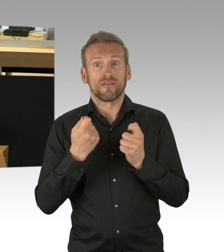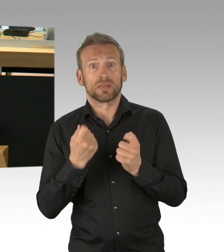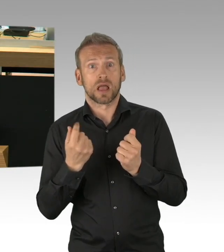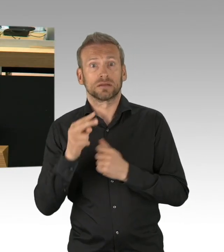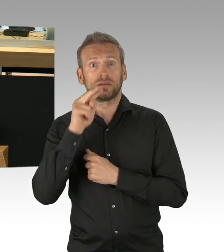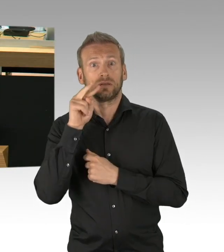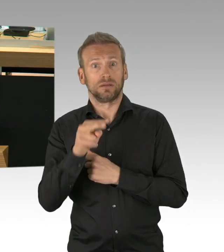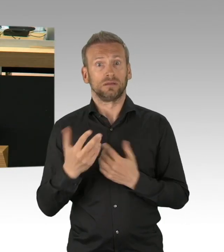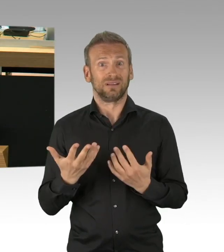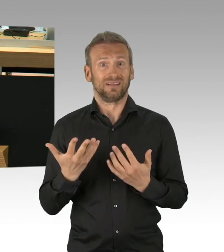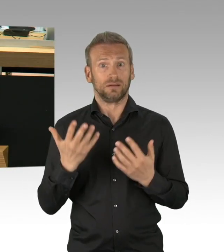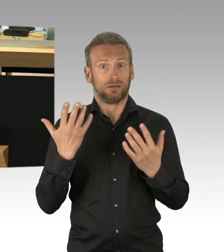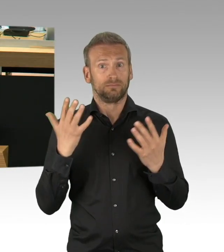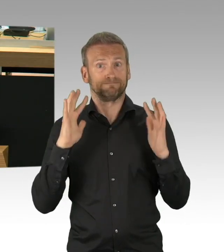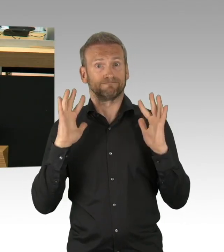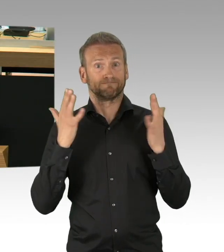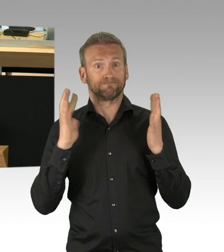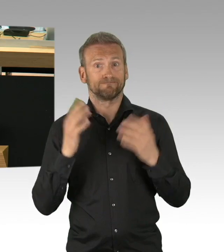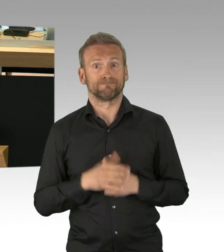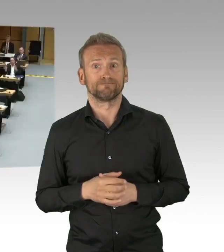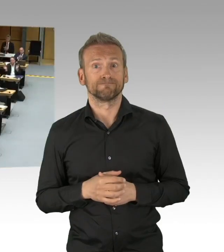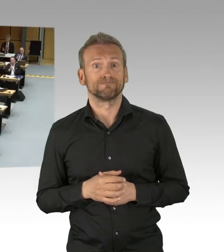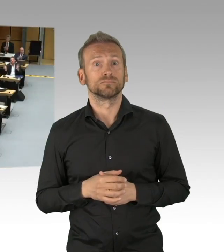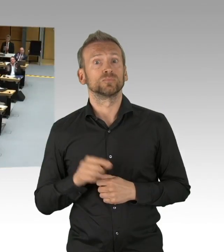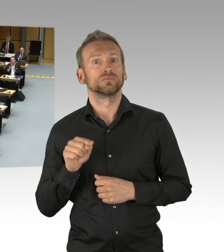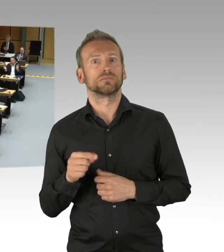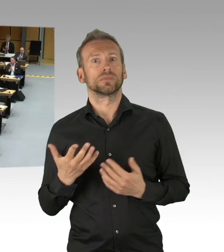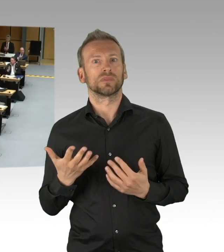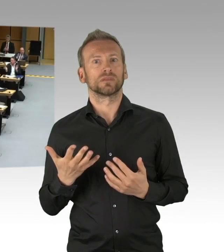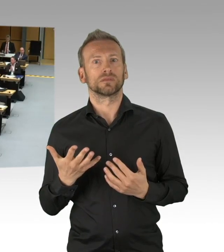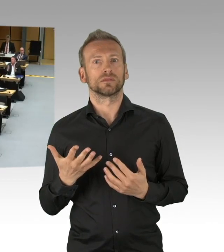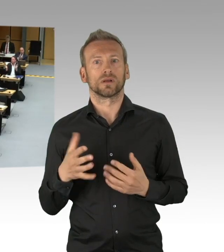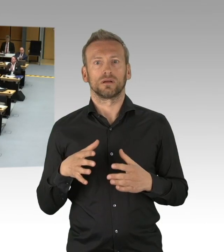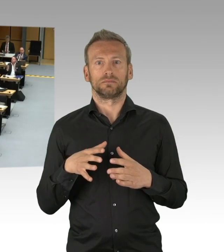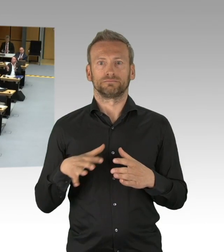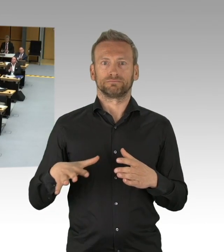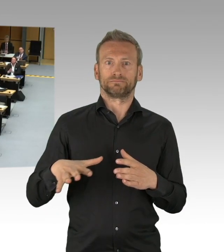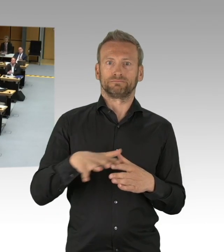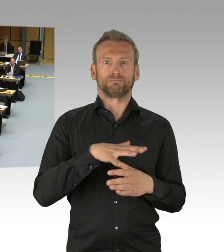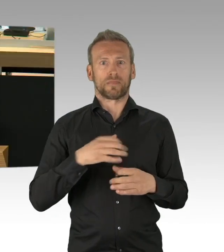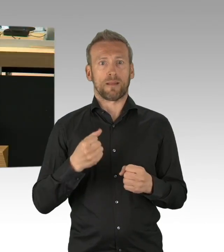war und ist hier eindeutig zu wenig. (Beifall) Die WirtschaftsWoche spricht in ihrer aktuellen Ausgabe